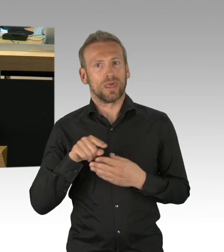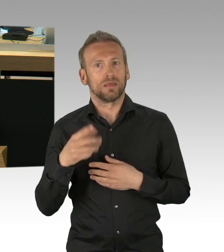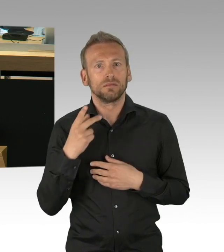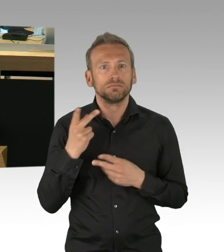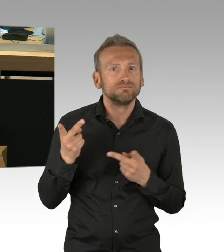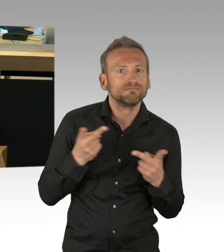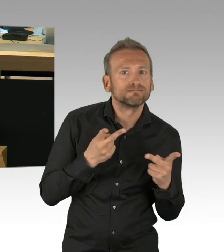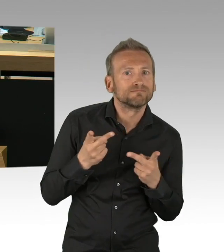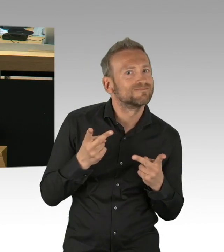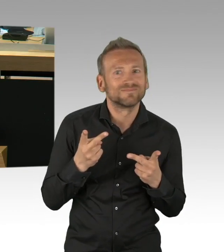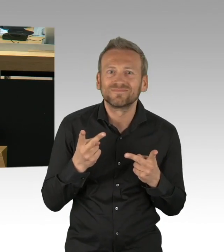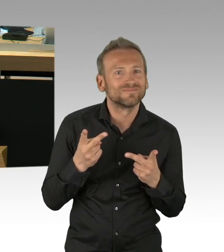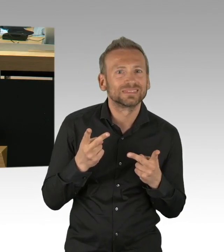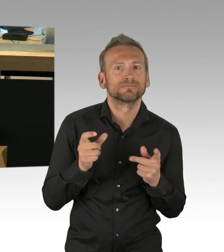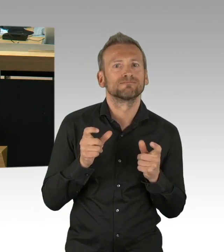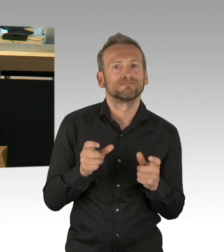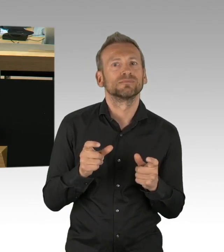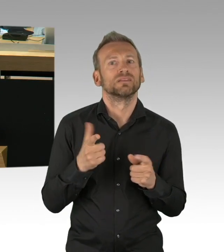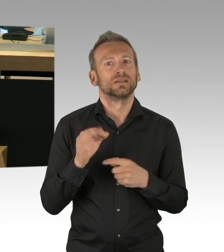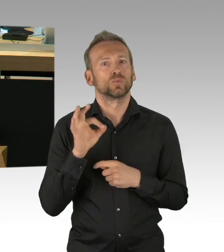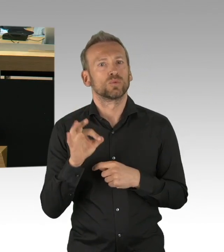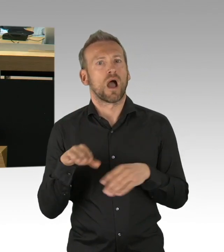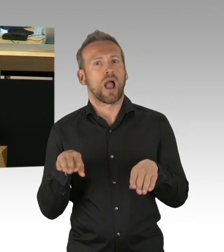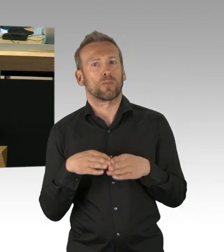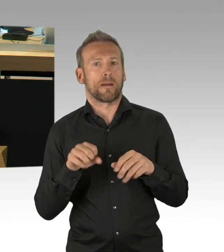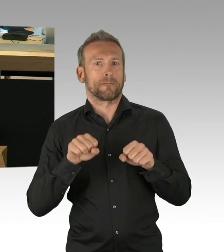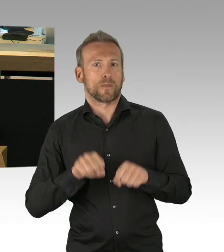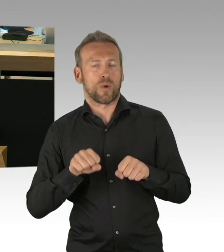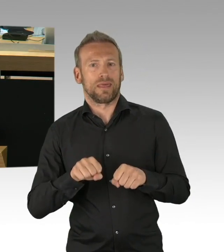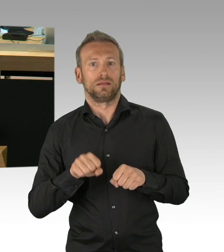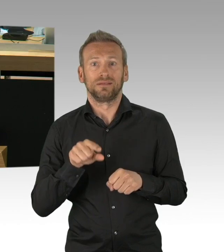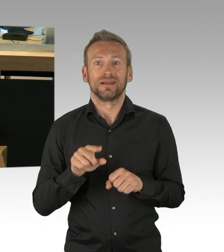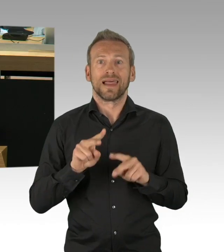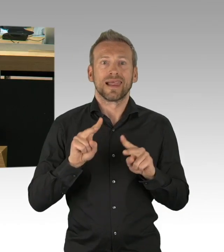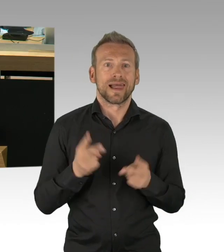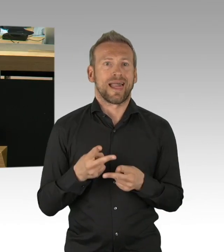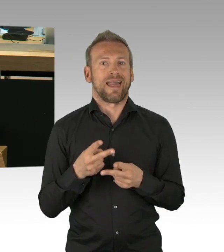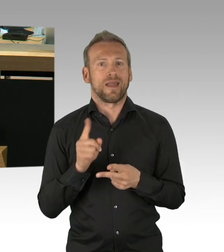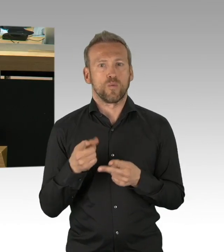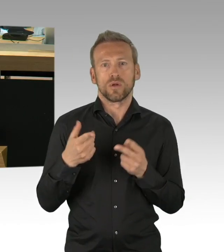die durch Kitas und Schulen zurückschwappt, da gibt es keine Schnellschüsse, so schön es wäre hier schnell Normalität zu haben,